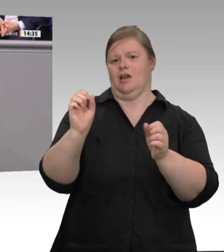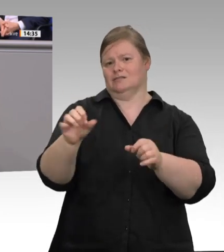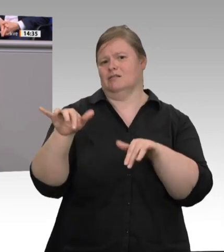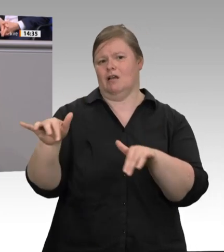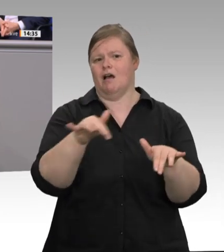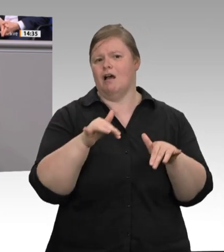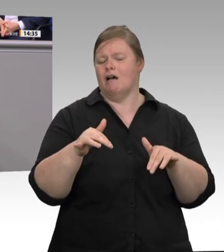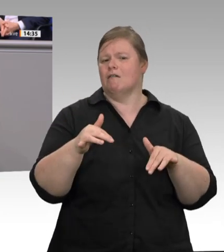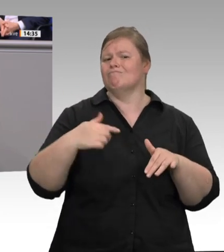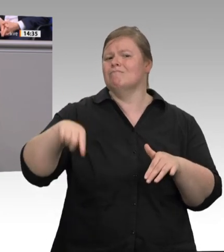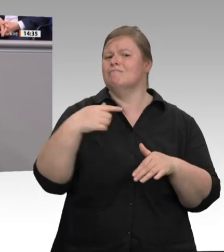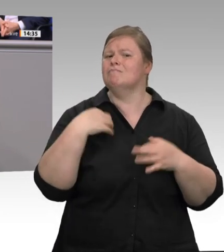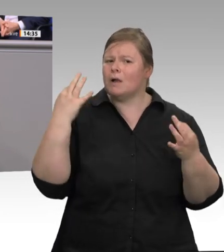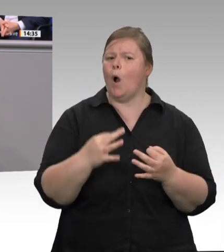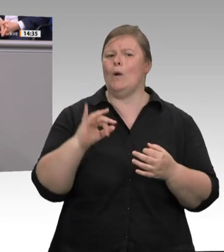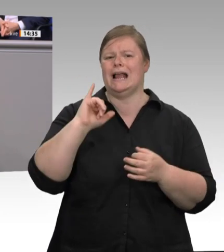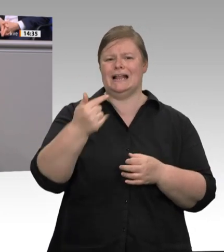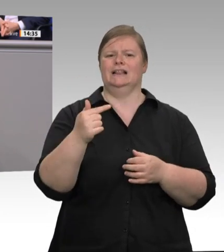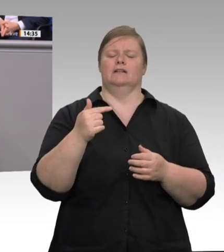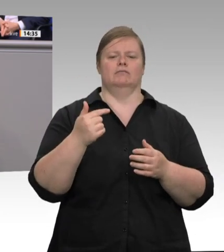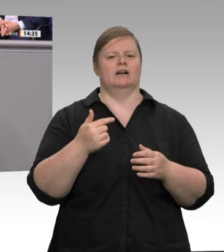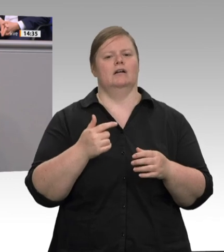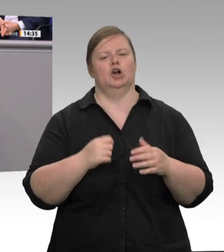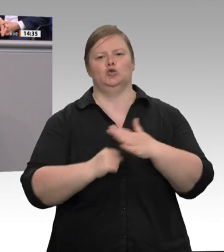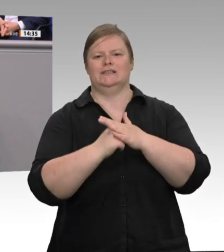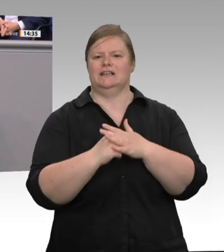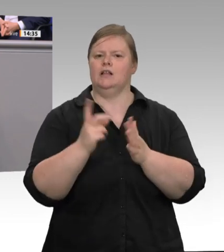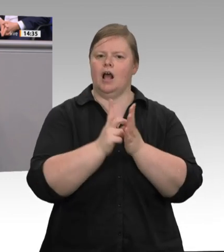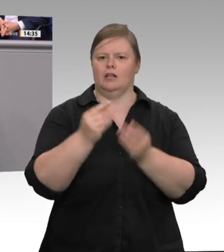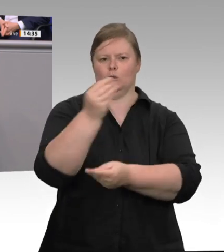von allen Seiten, auch vom Arbeitsschutz, kontrolliert werden können. Unmöglich